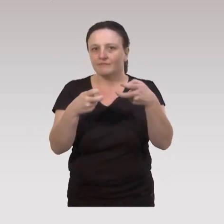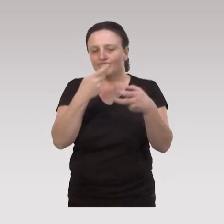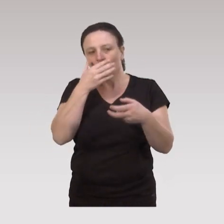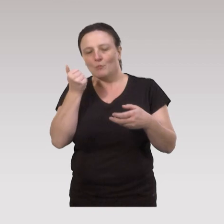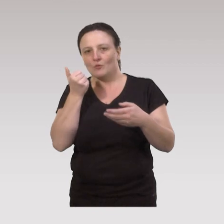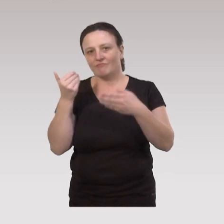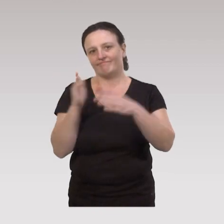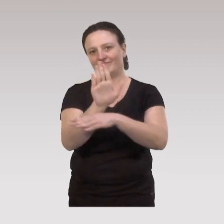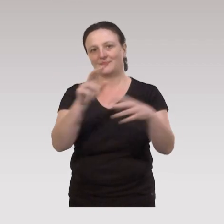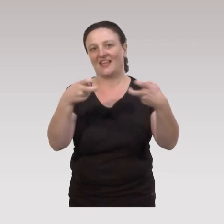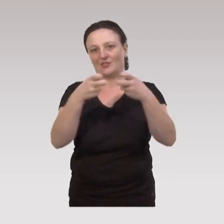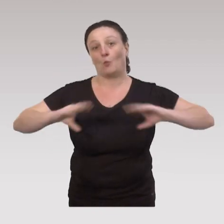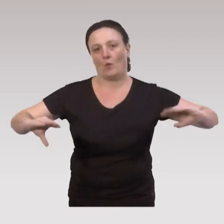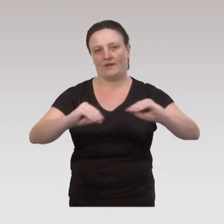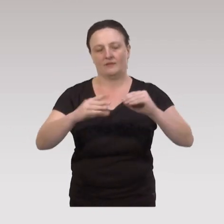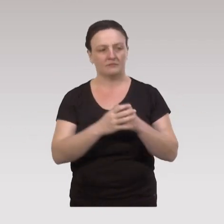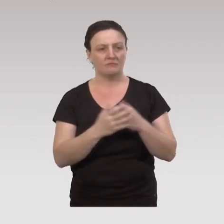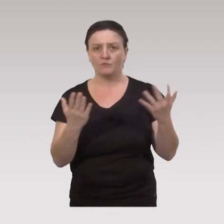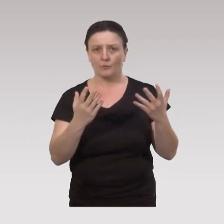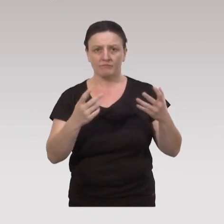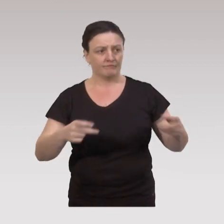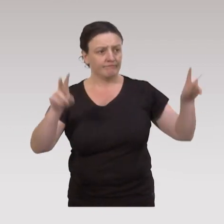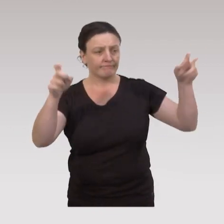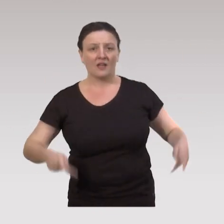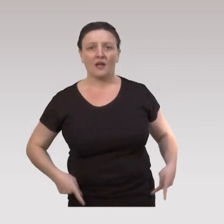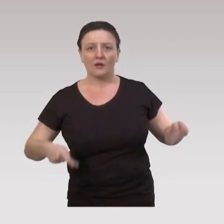je vais prendre un exemple concret : les ateliers « bien vieillir ».